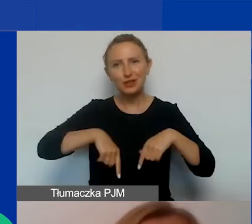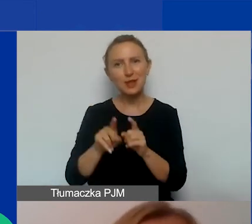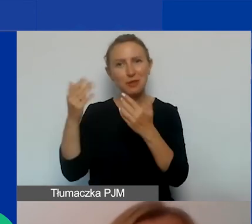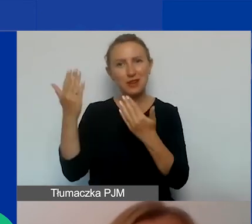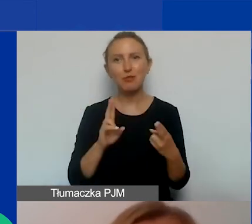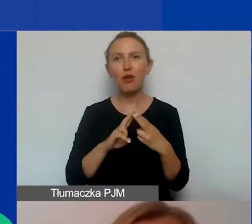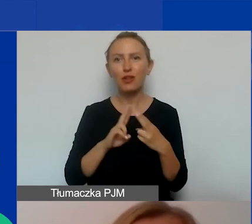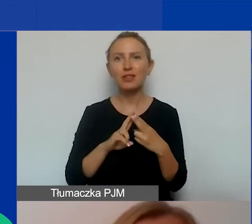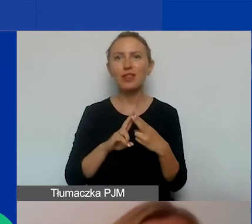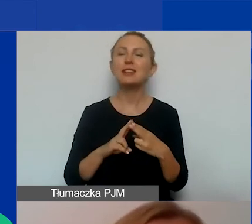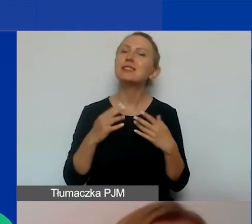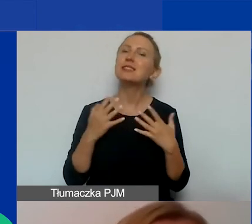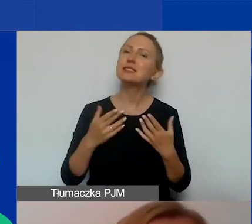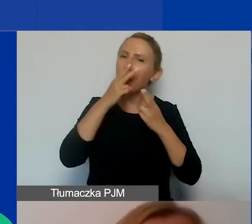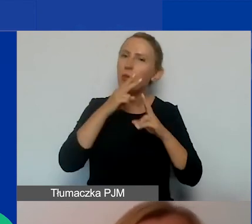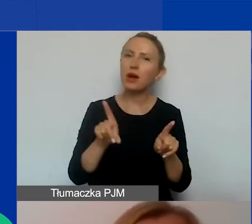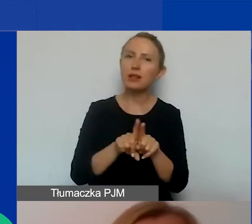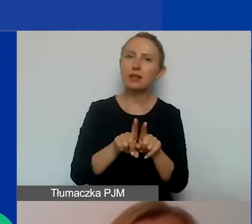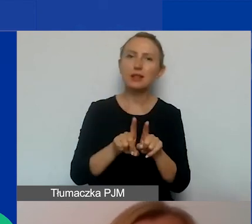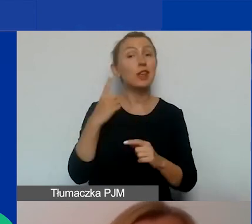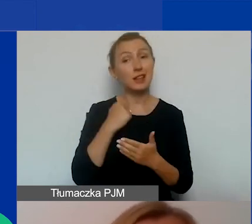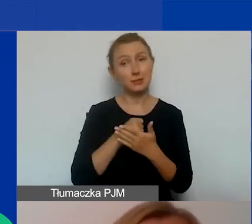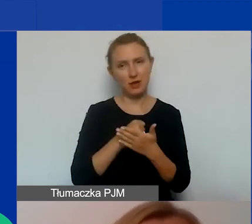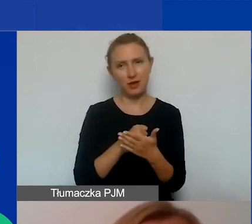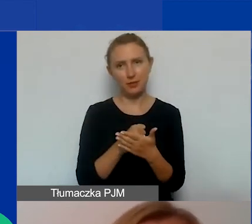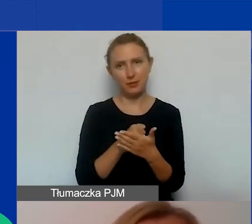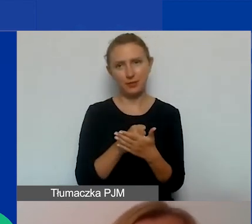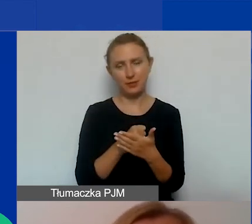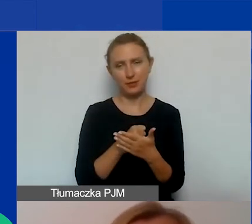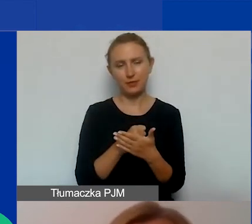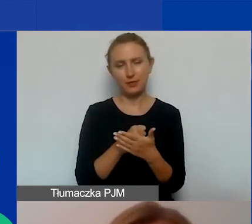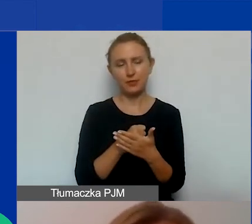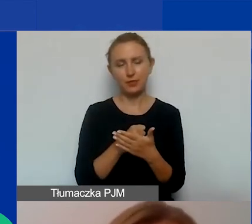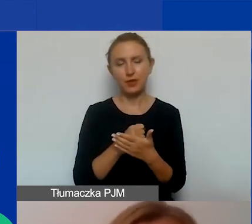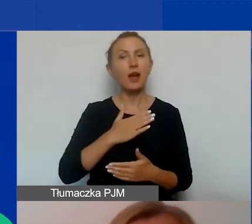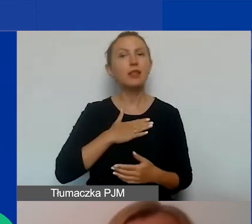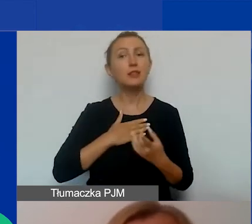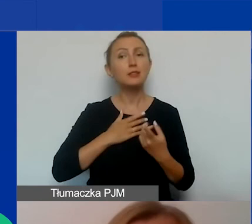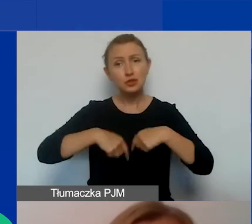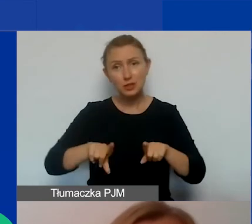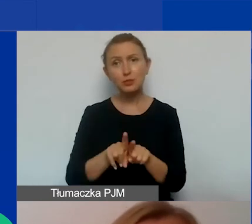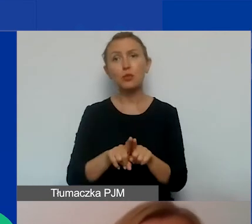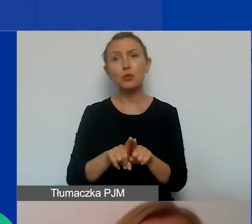Chciałabym podkreślić jeden wątek, że oprócz oczywiście naszego zespołu, my jesteśmy bardzo otwarte